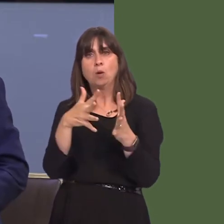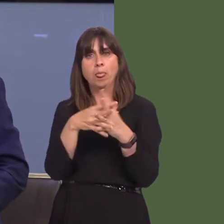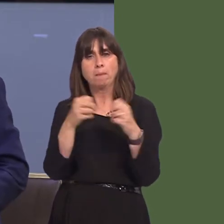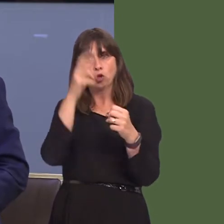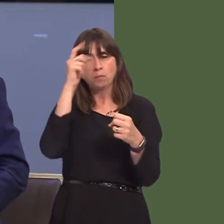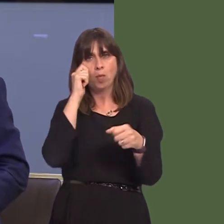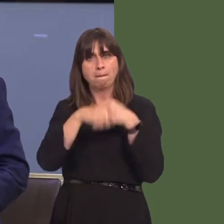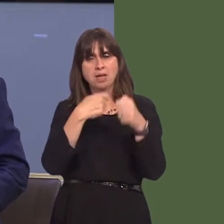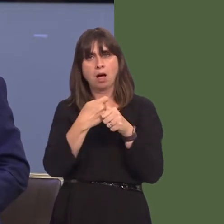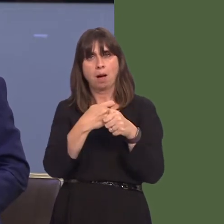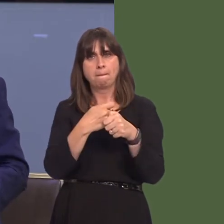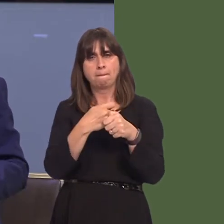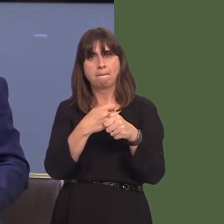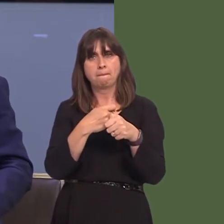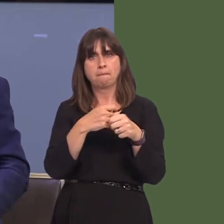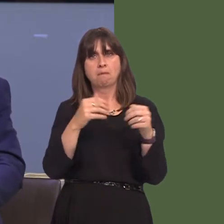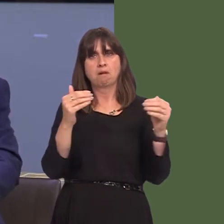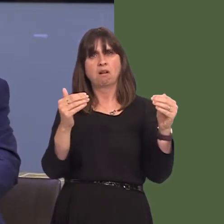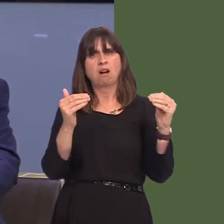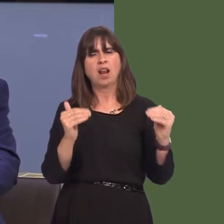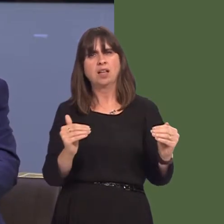eich bod chi'n ymwybodol o'm gwrthwynebiad i i gynigion presennol bwrdd iechyd prifysgol